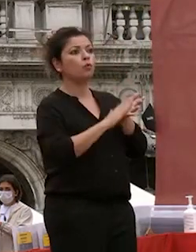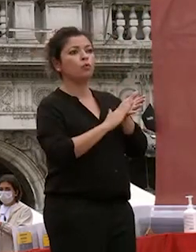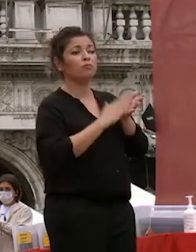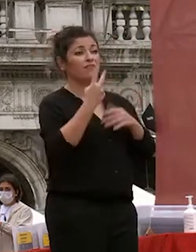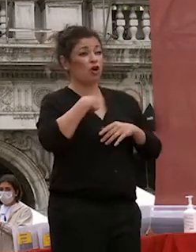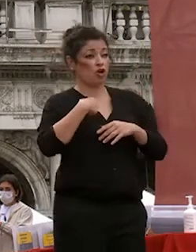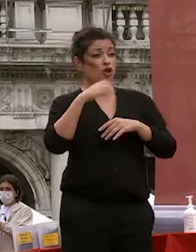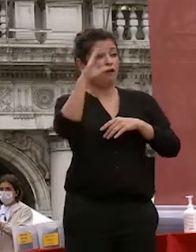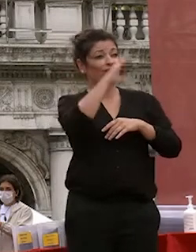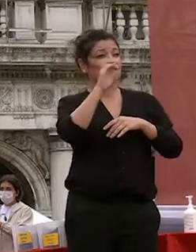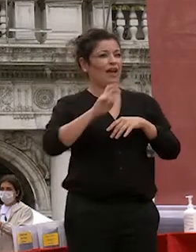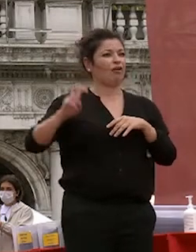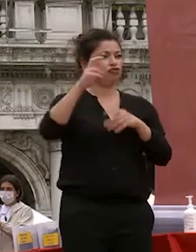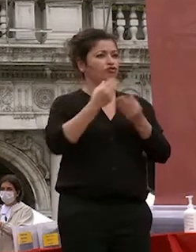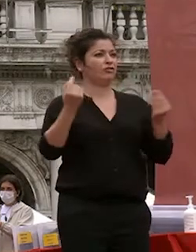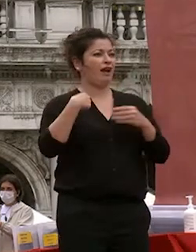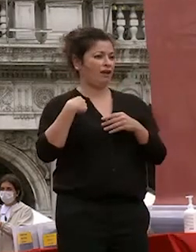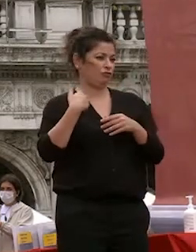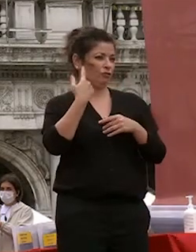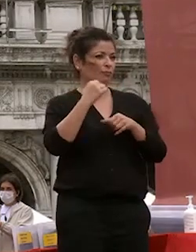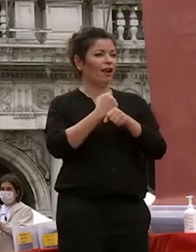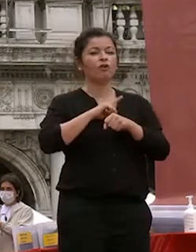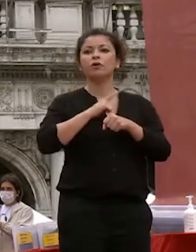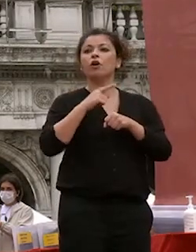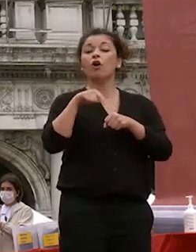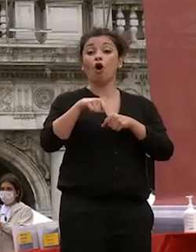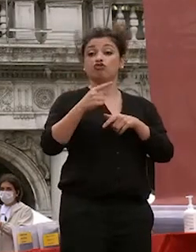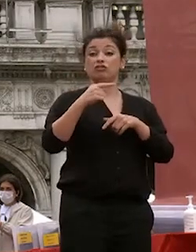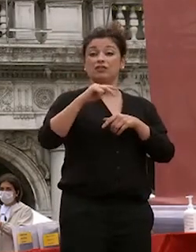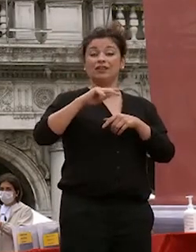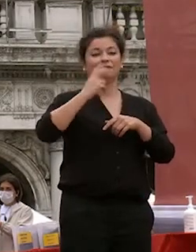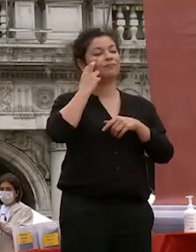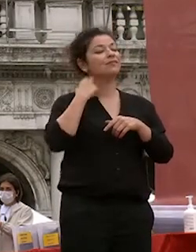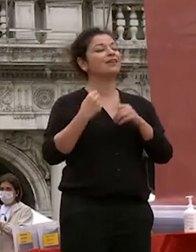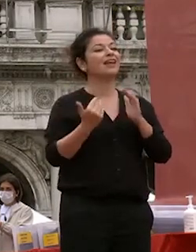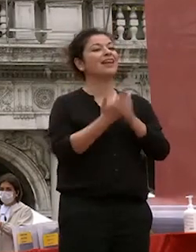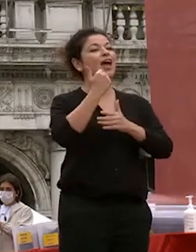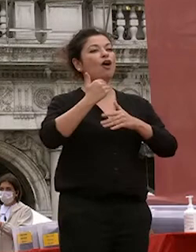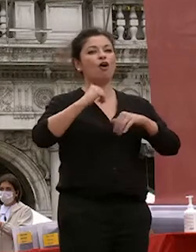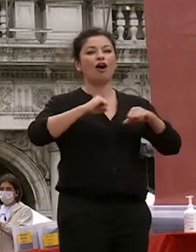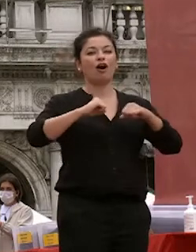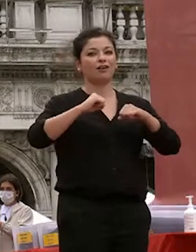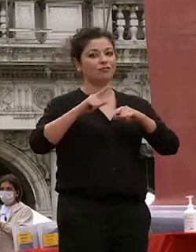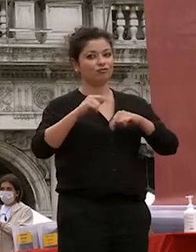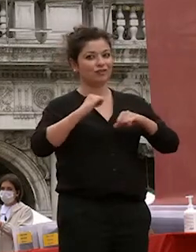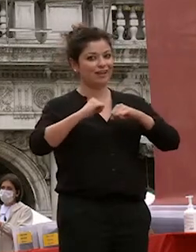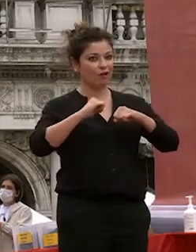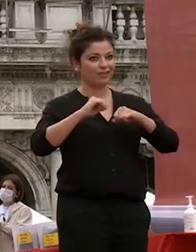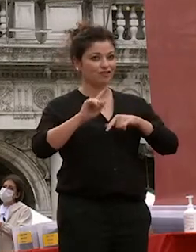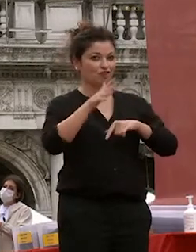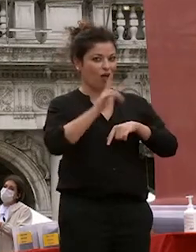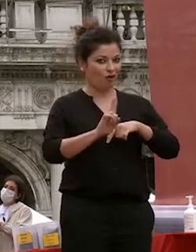apro 10 l'italia oggi la rettrice la neo rettrice non ancora ancora per tra pochi